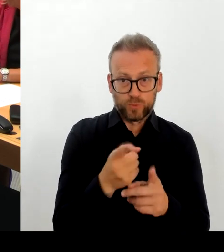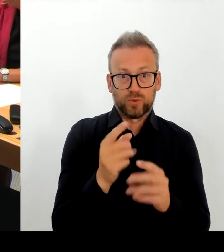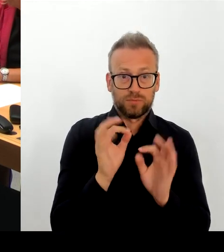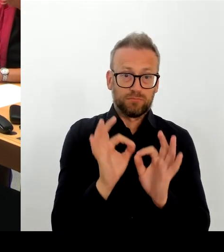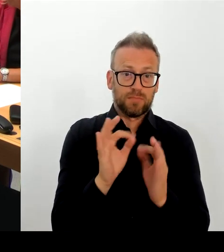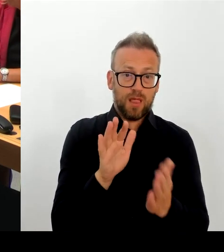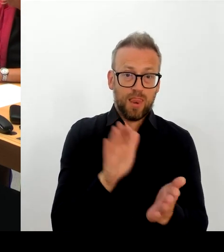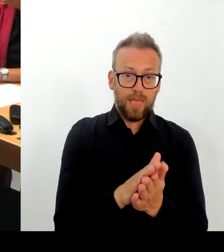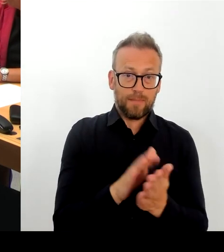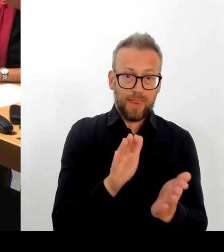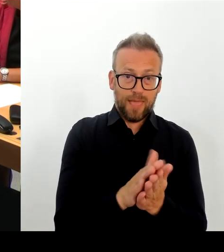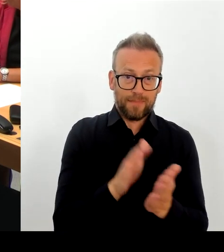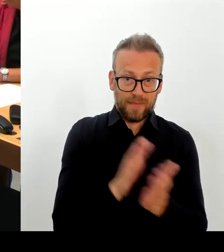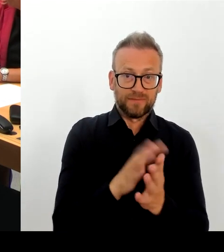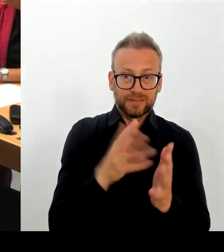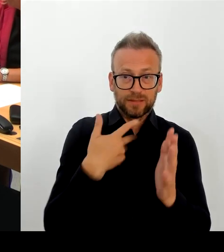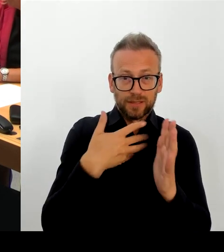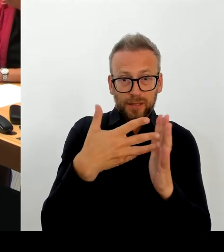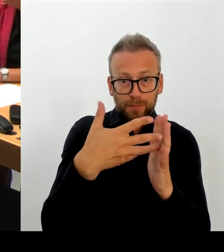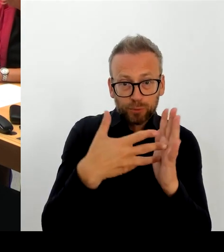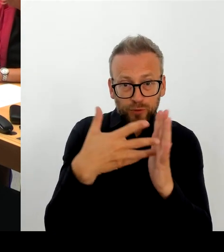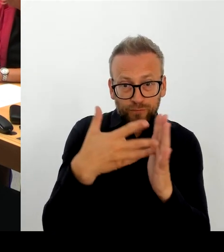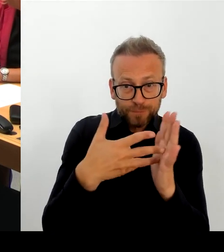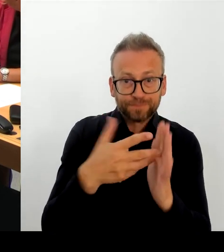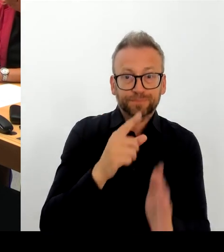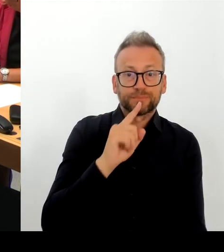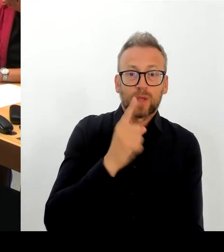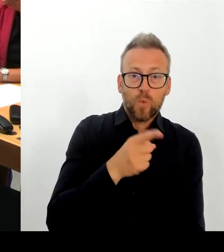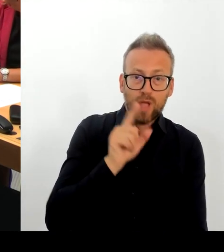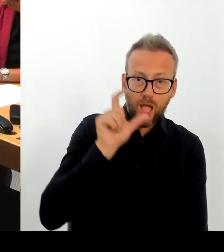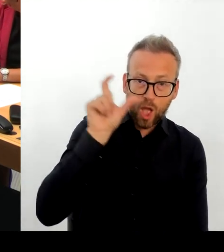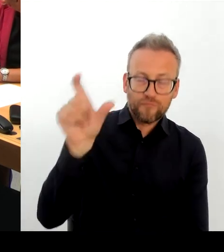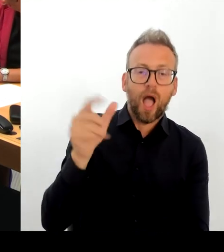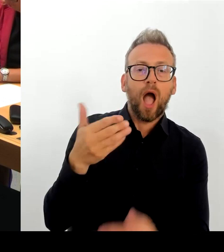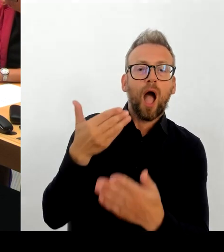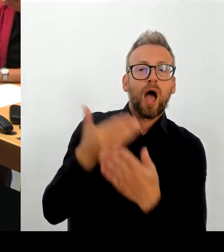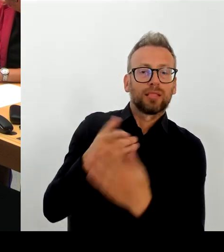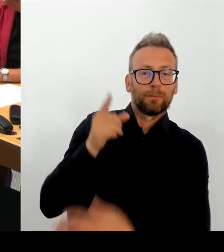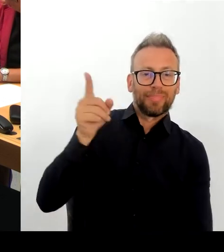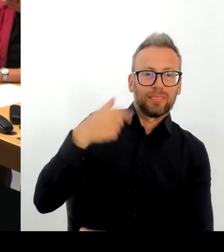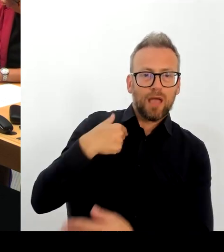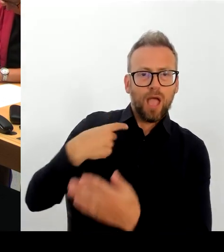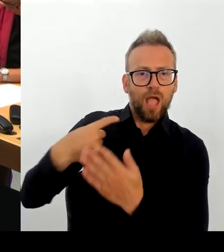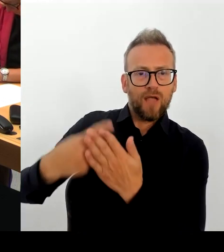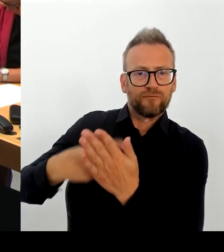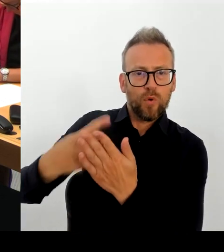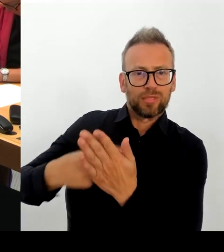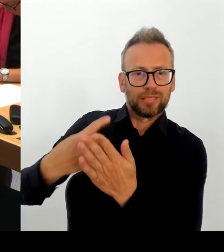zu sagen, in welchem Zeitraum er dafür sorgen wird, dass die fehlerhafte E-Akte